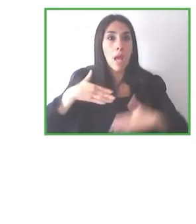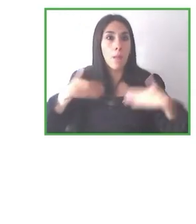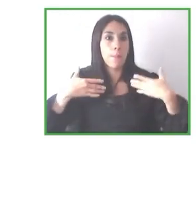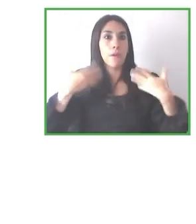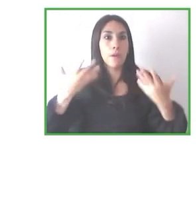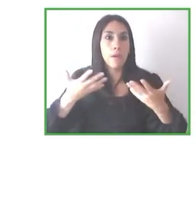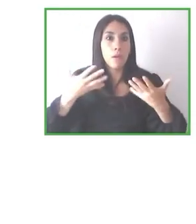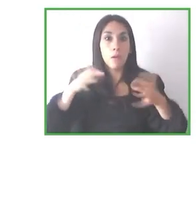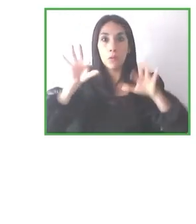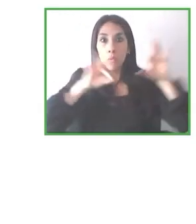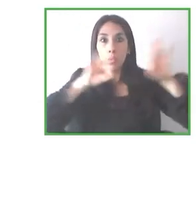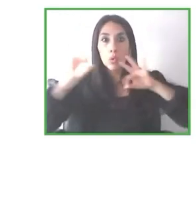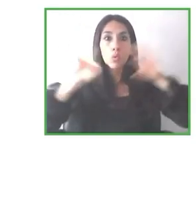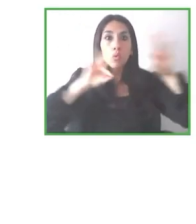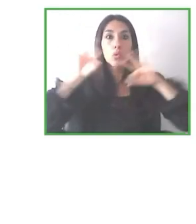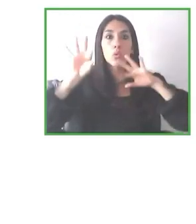todas las demás discapacidades que tú mencionas.